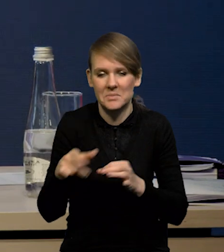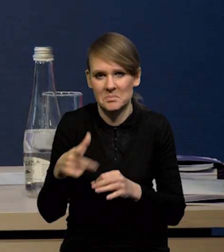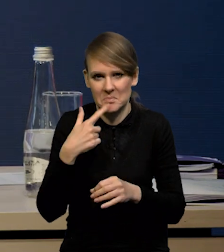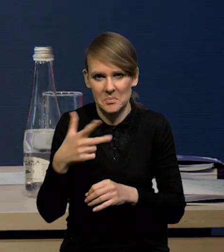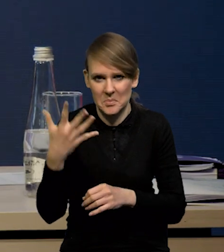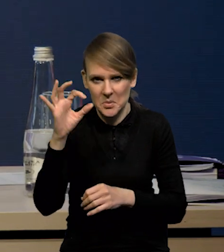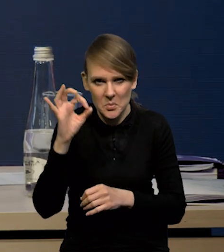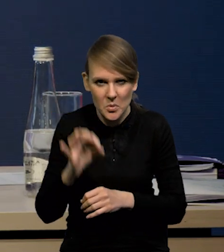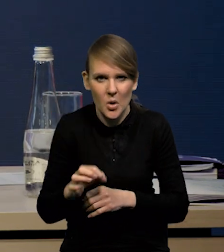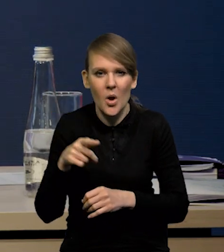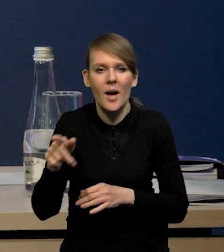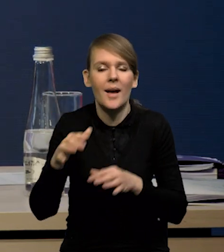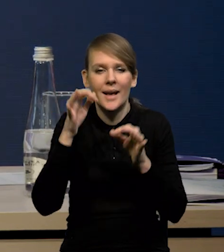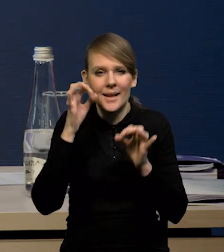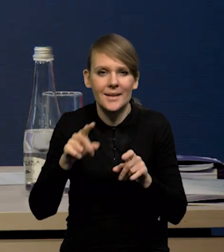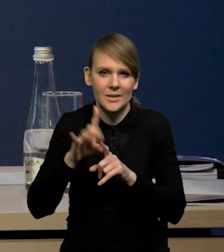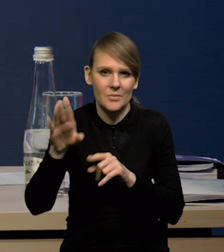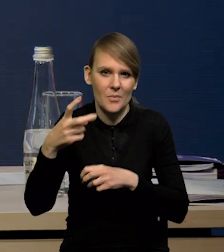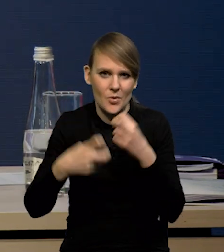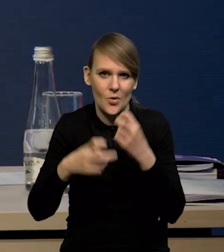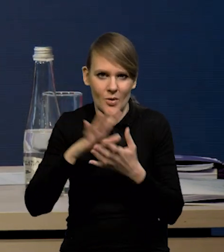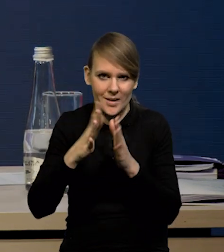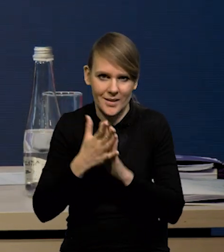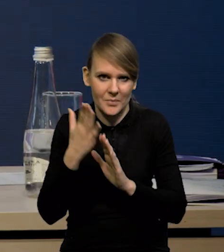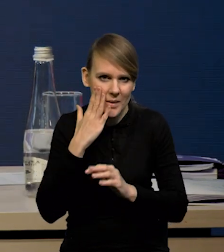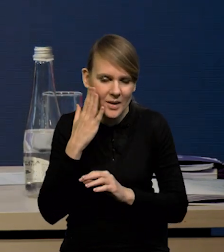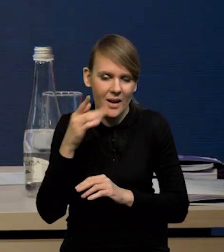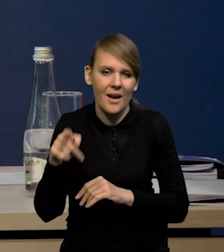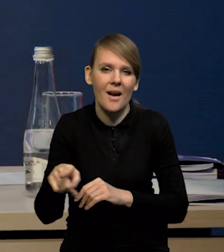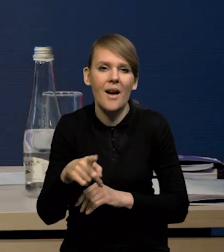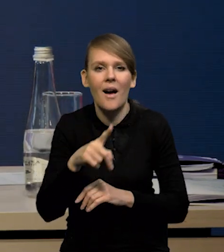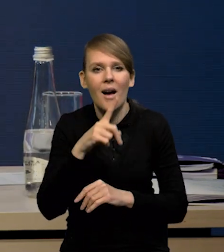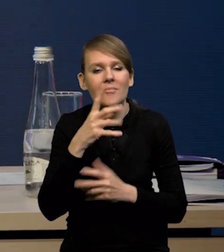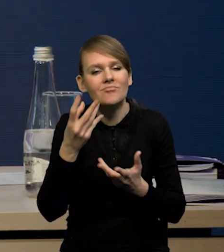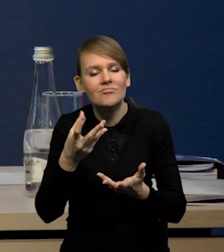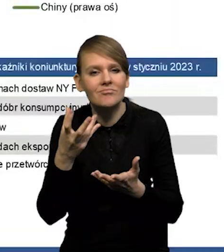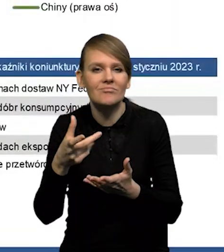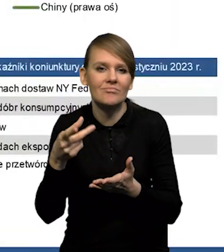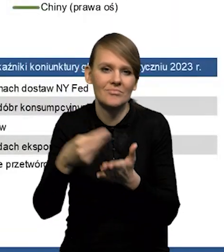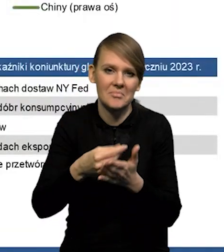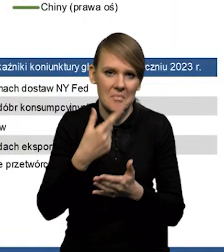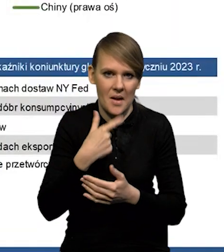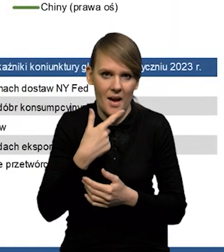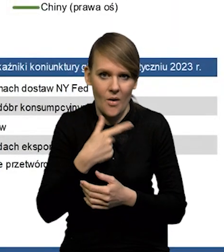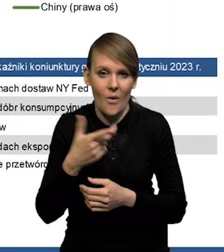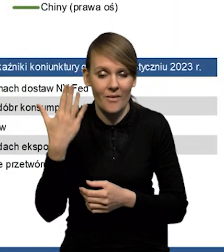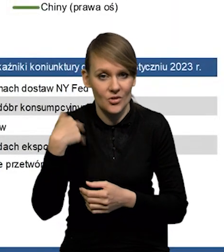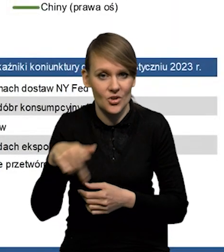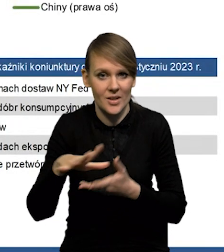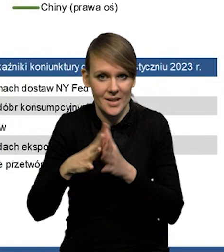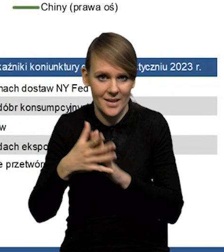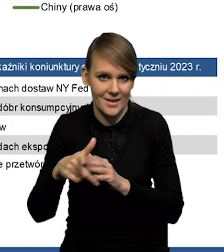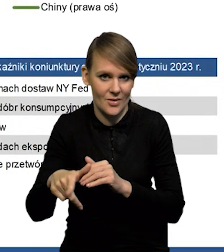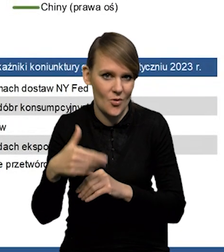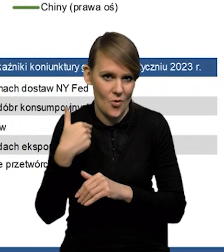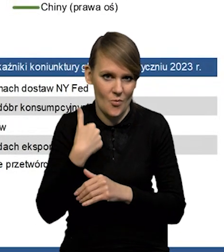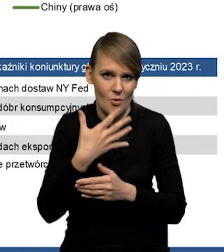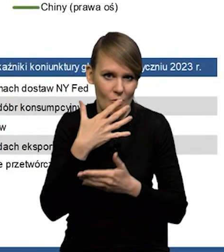i Chiny borykają się z problemami na rynku mieszkaniowym, gdzie ten popyt jest relatywnie niski, a to był jeden z rynków, który oczywiście generował duży popyt na surowce.